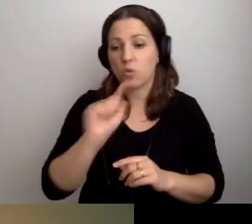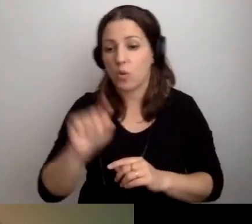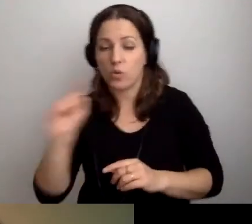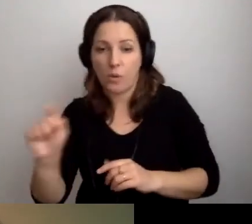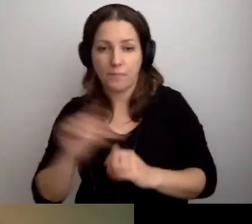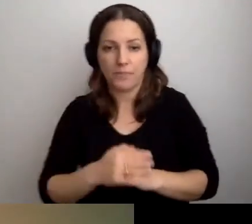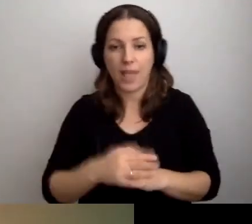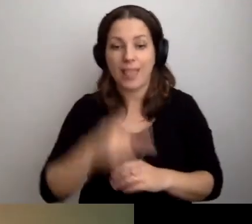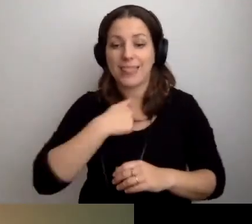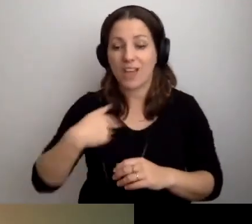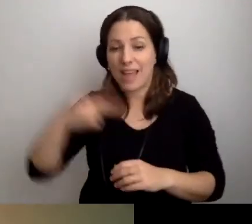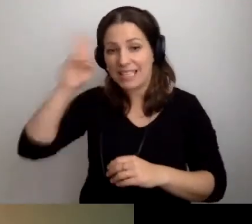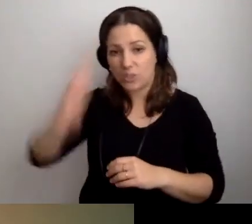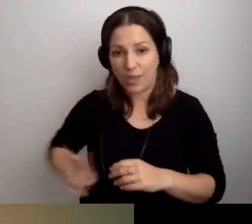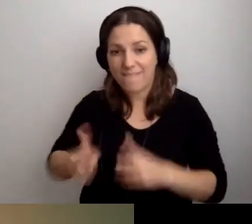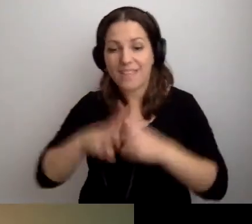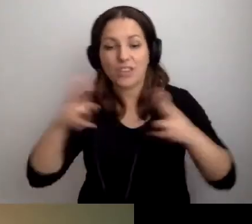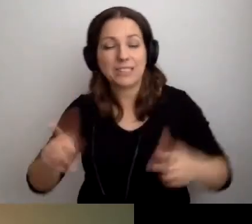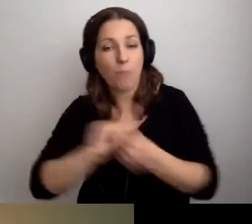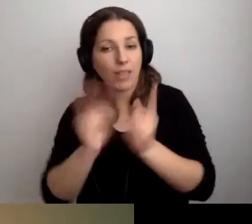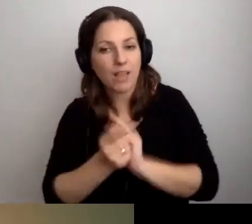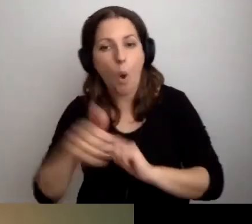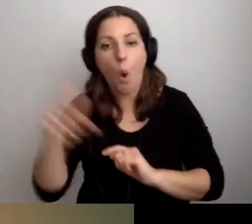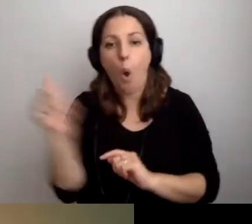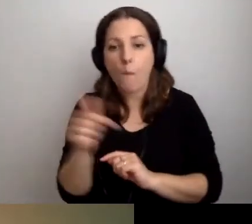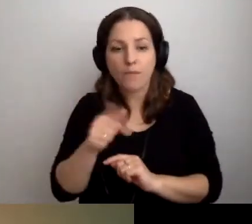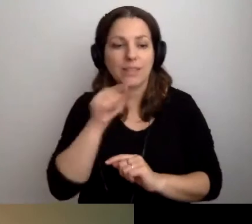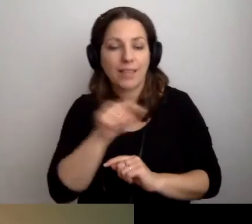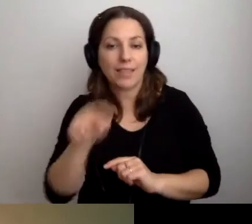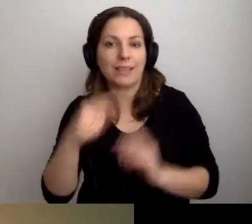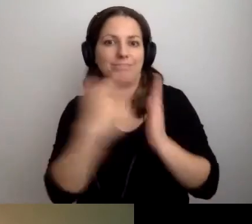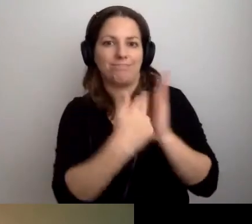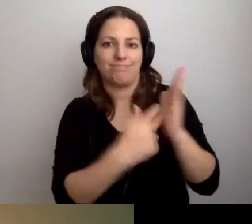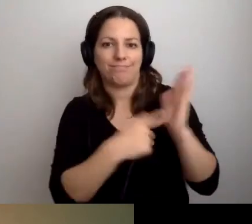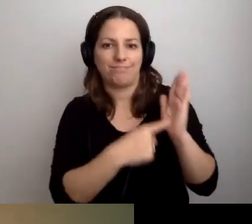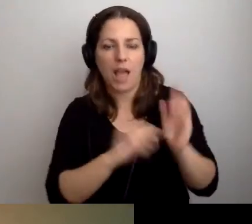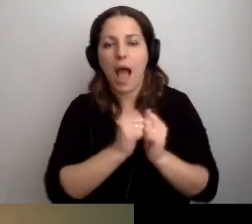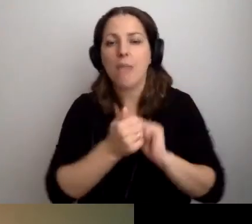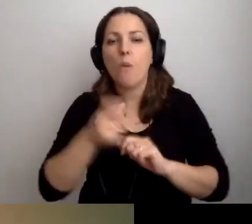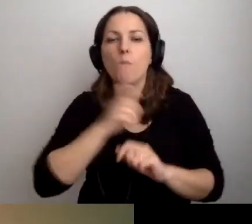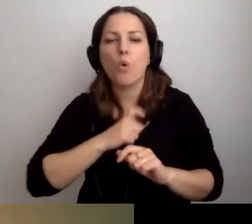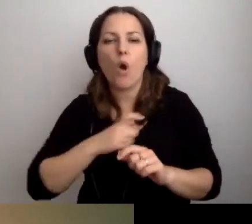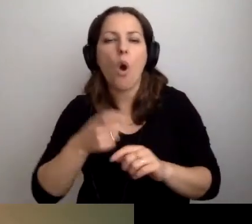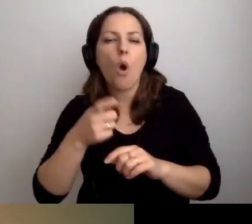W naszej instytucji w trakcie całego spotkania obowiązują takie i takie zasady. Albo biuro obsługi klienta w urzędzie.